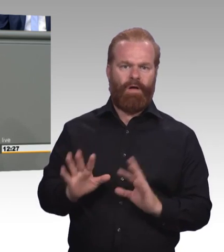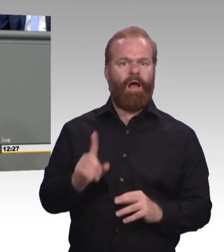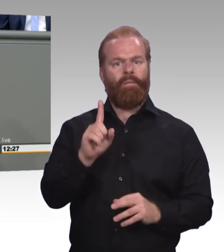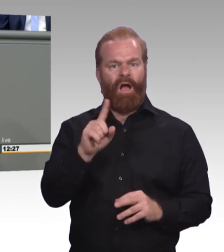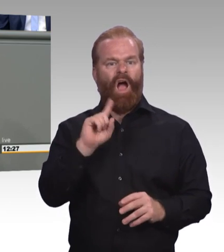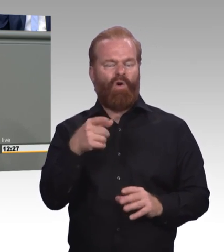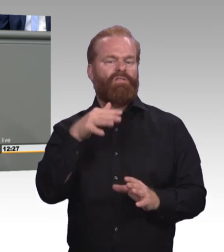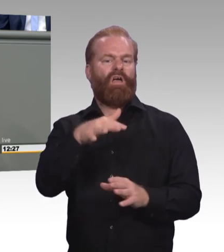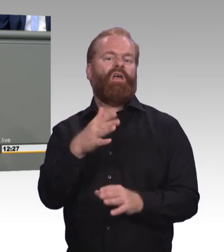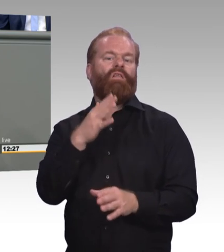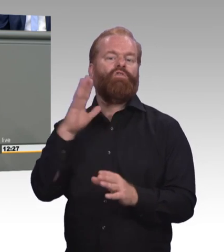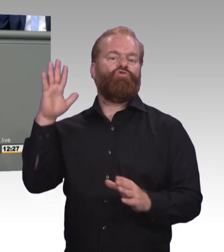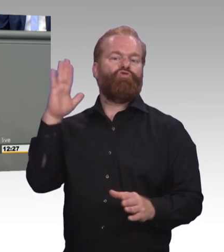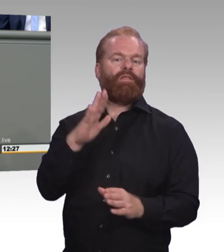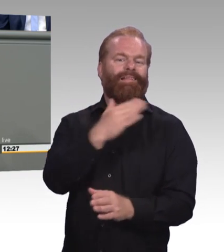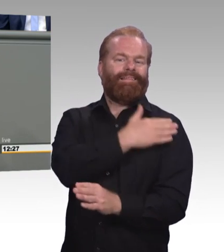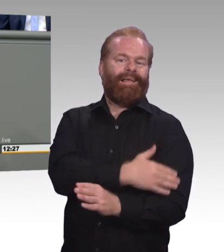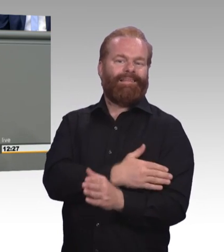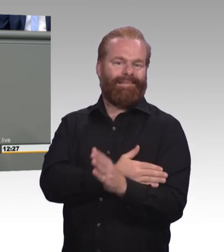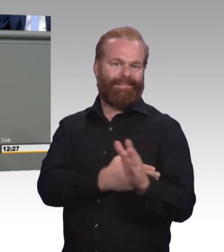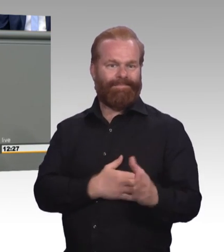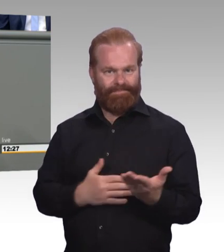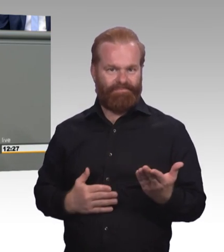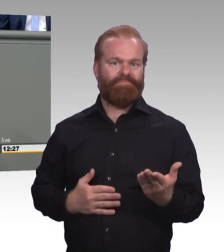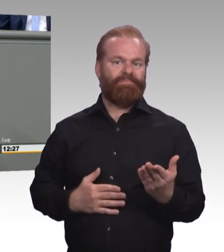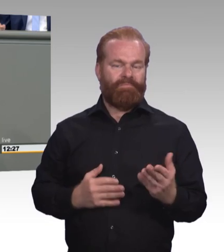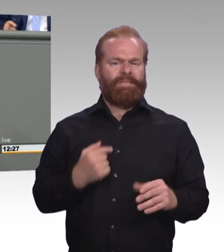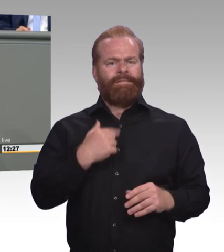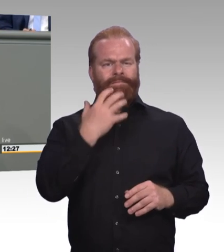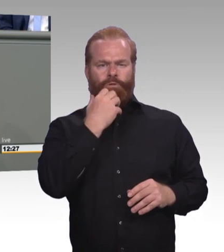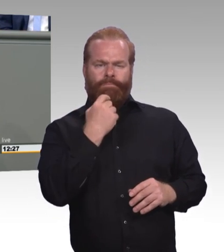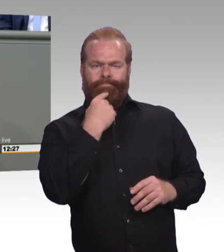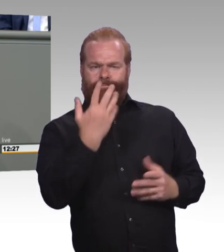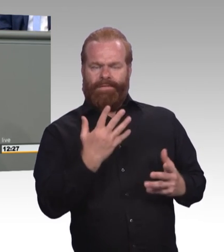wer denn von den anwesenden Schülern gerne eine berufliche Ausbildung machen will.